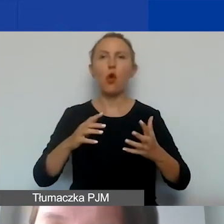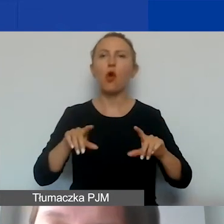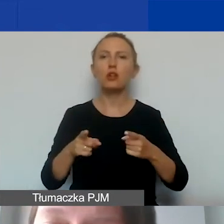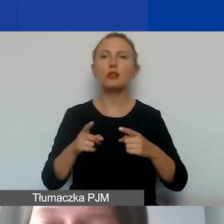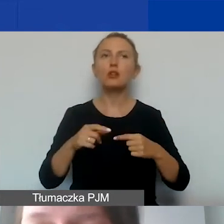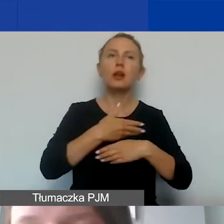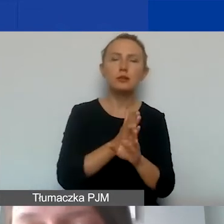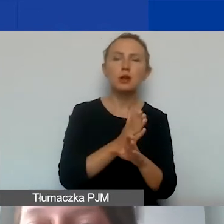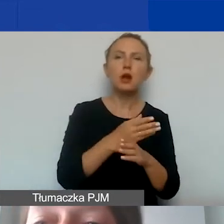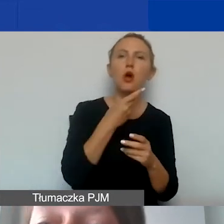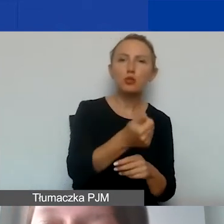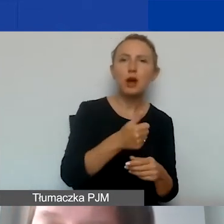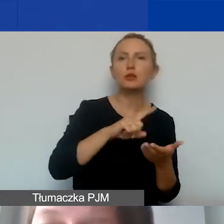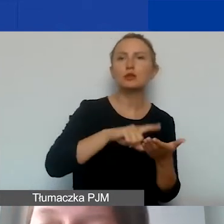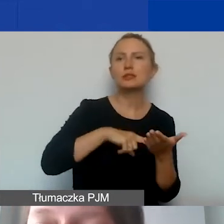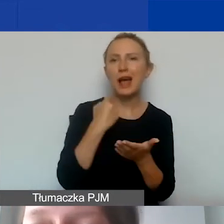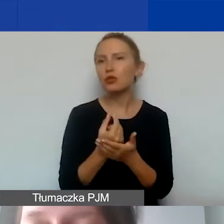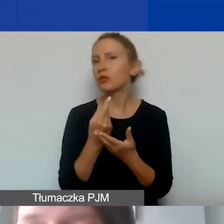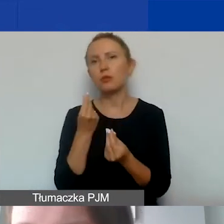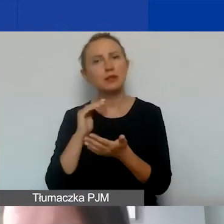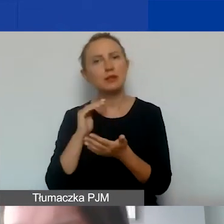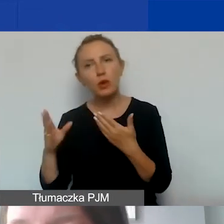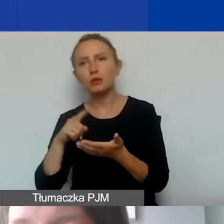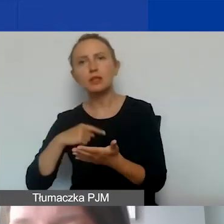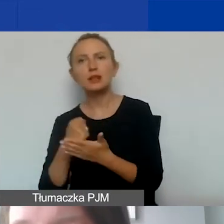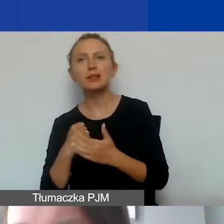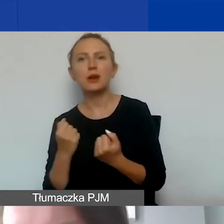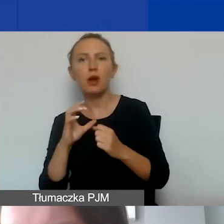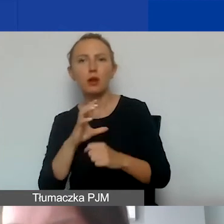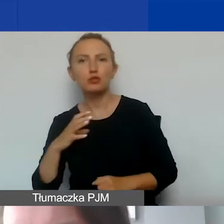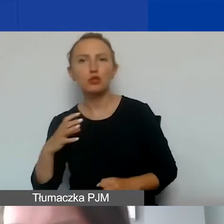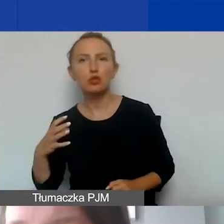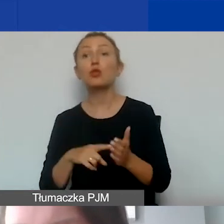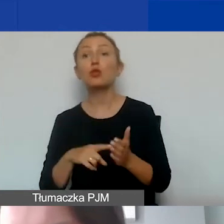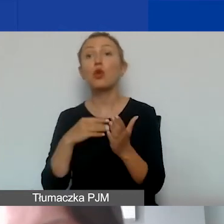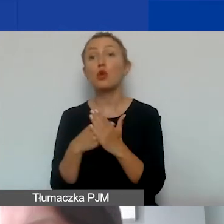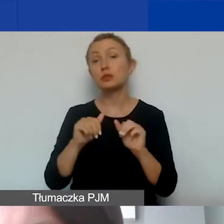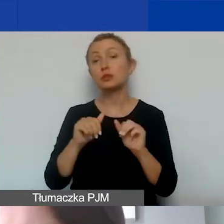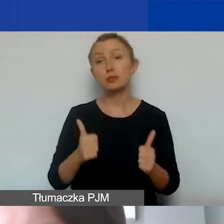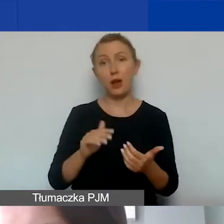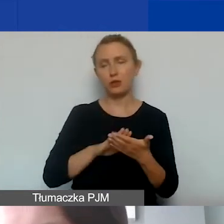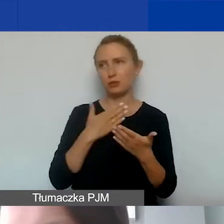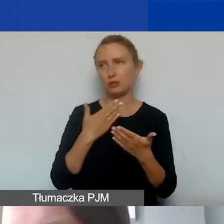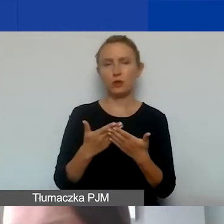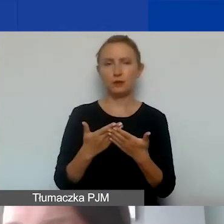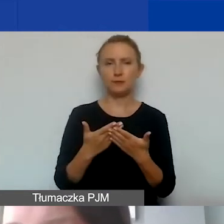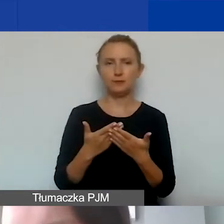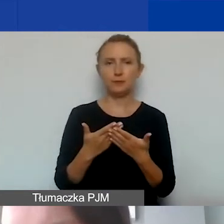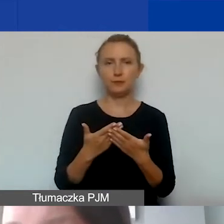na działalność odpłatną i nieodpłatną statutową, działalność gospodarczą. Wtedy koszty stałe, na przykład z najmu lokalu,